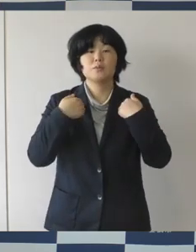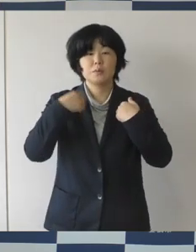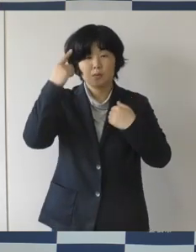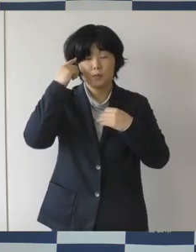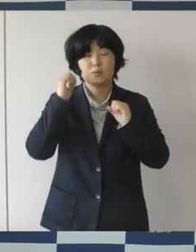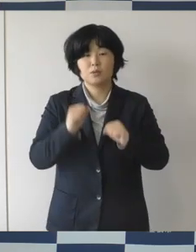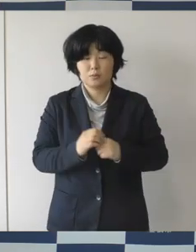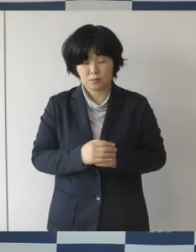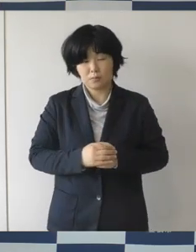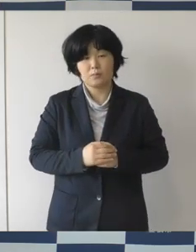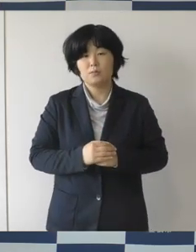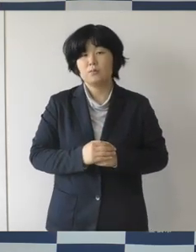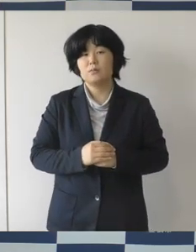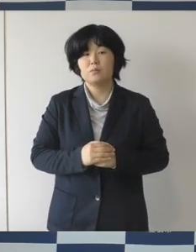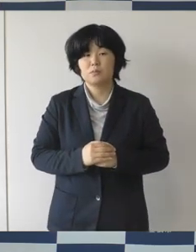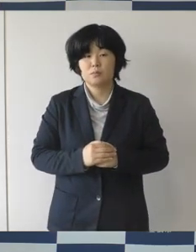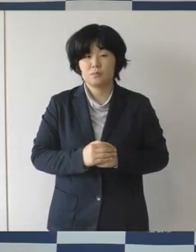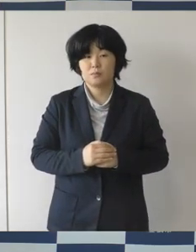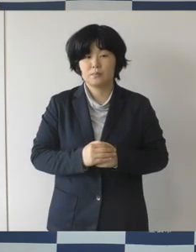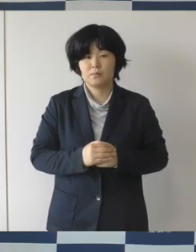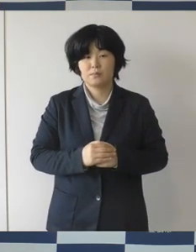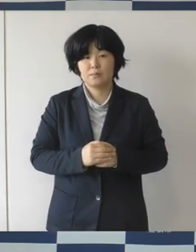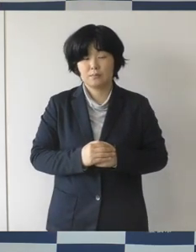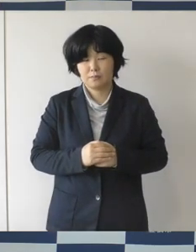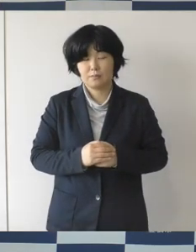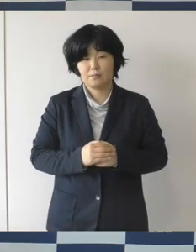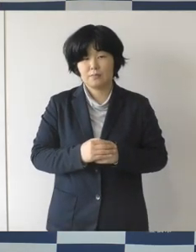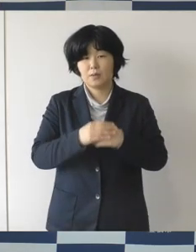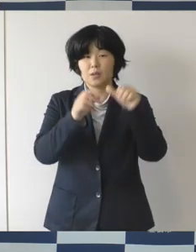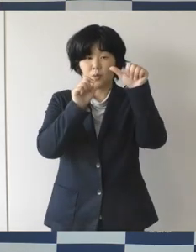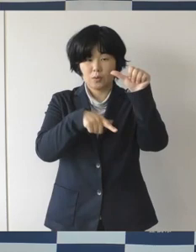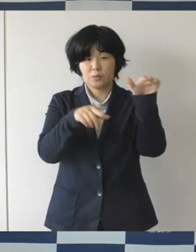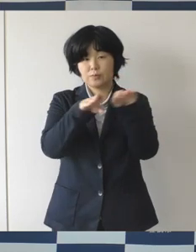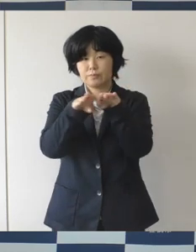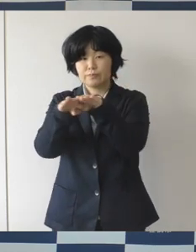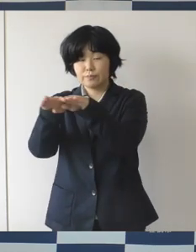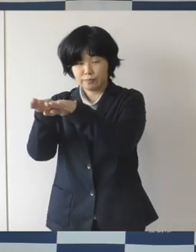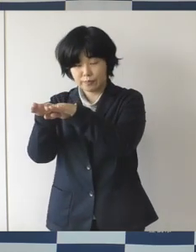この、ゴールデンウイークに皆さんが近場でですね